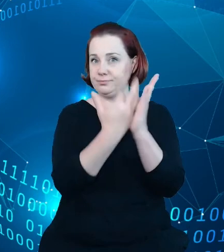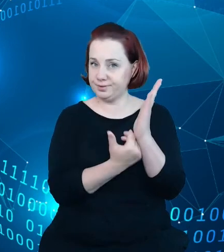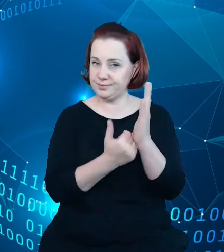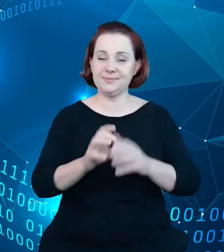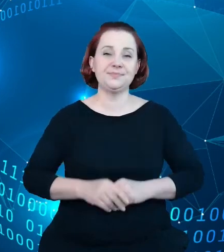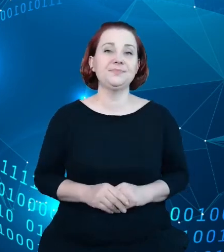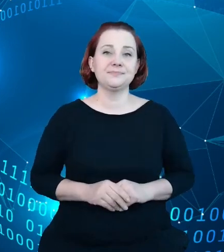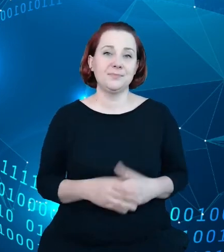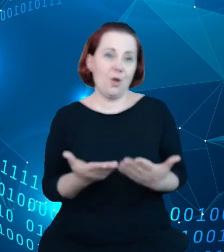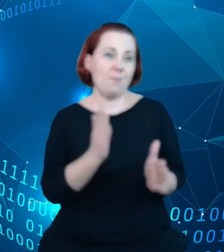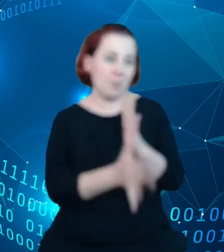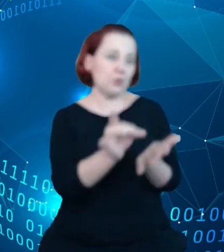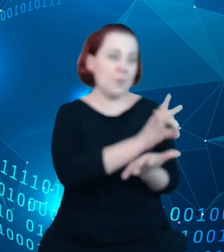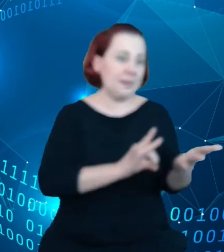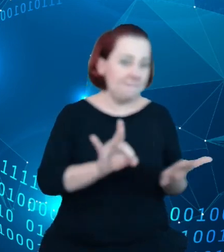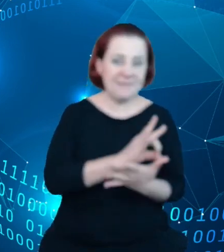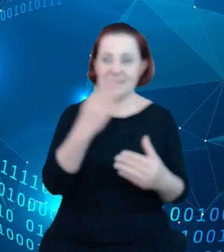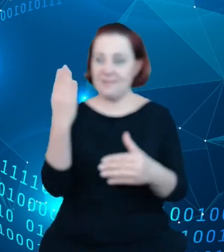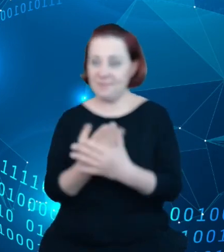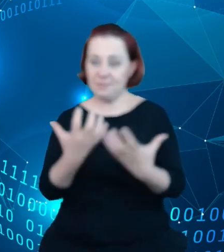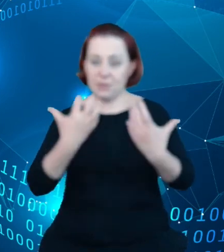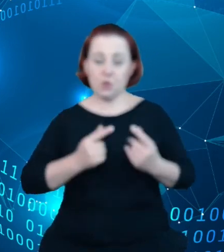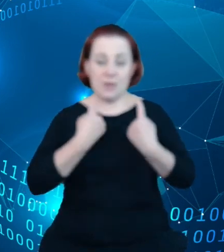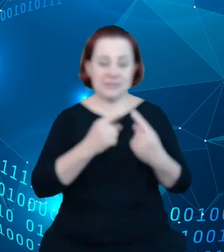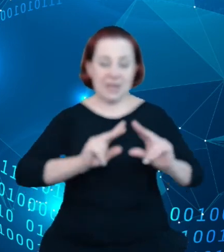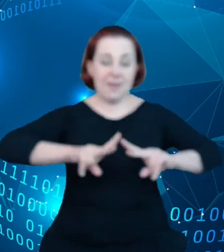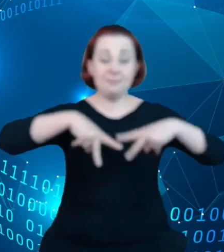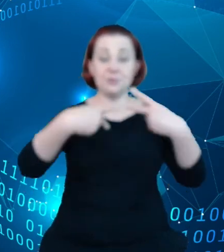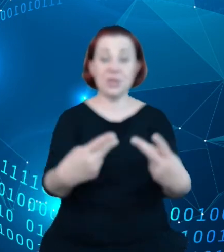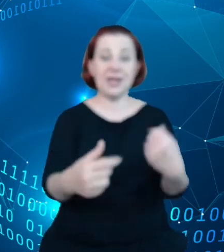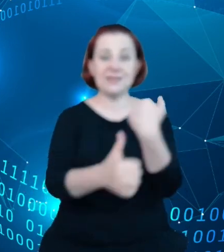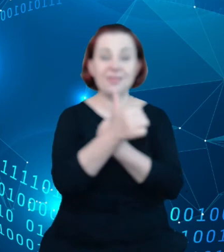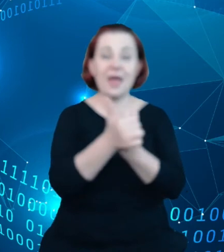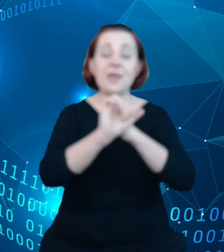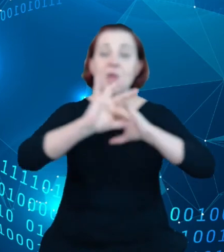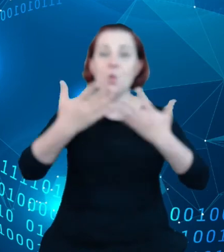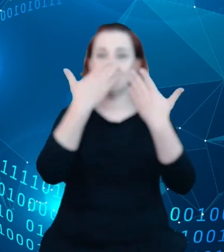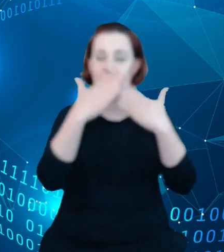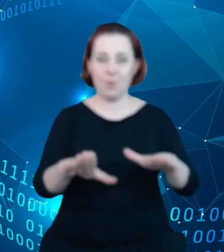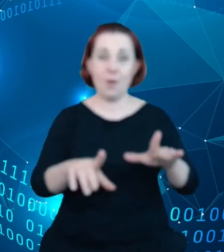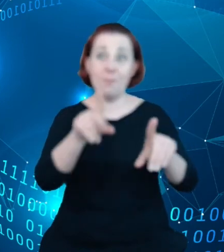powiem próbują przekazać dane w jakiś sposób, łatwiej je zaprezentować, bo widzą wartość dodaną w postaci prezentacji tych zbiorów.